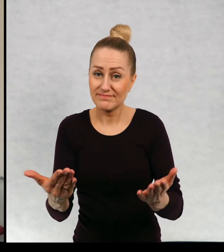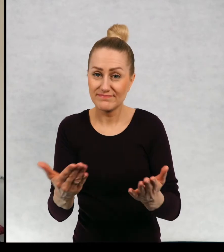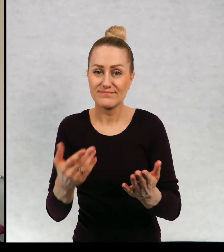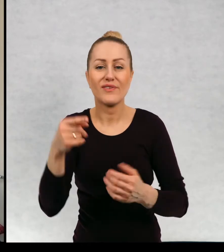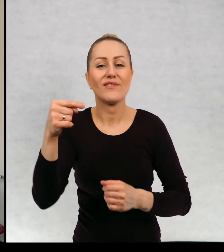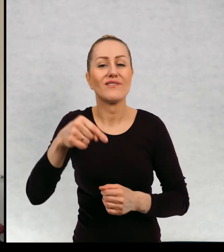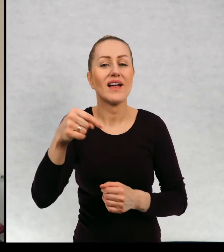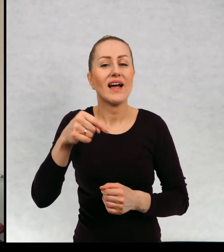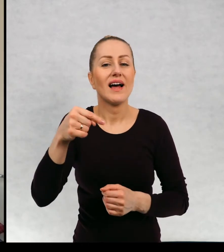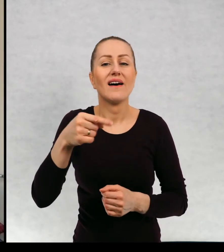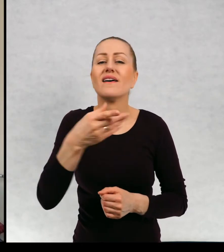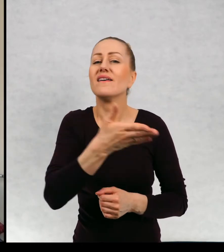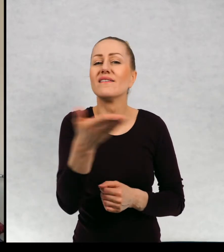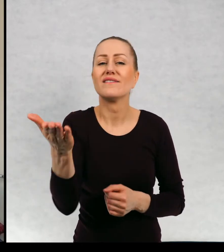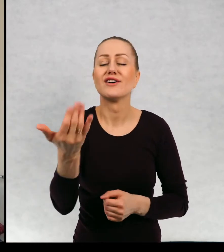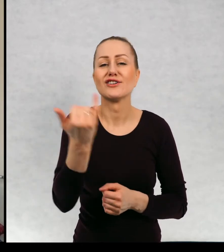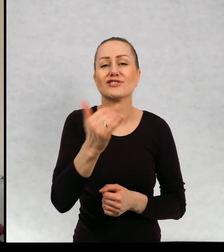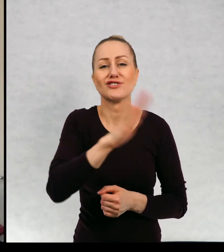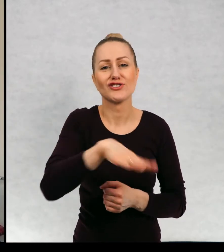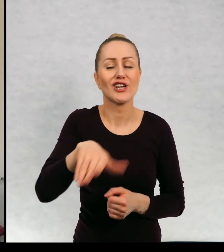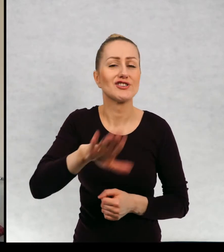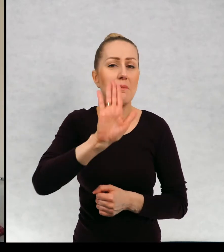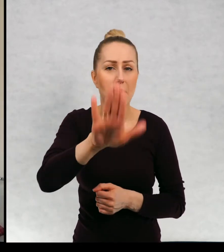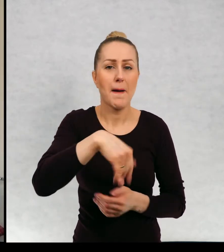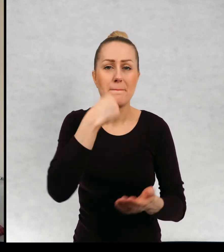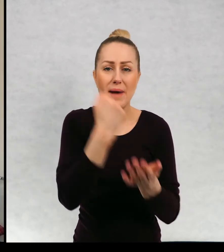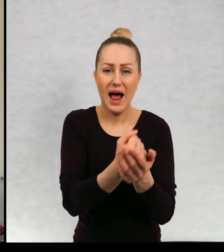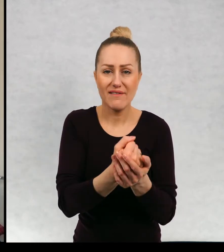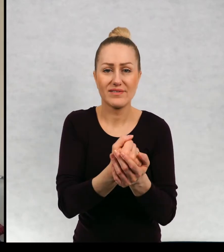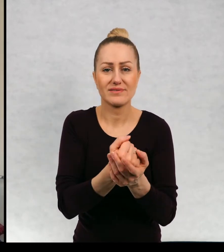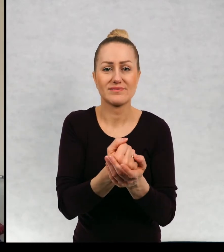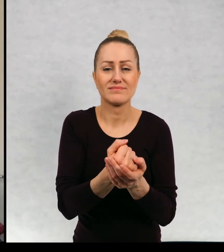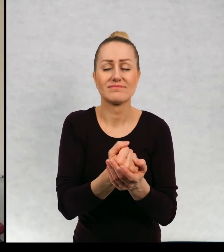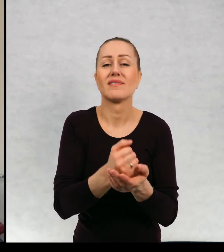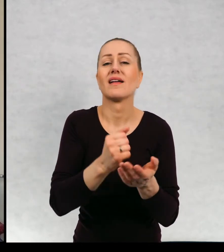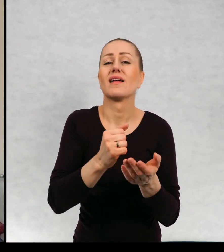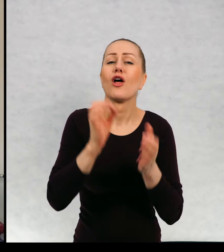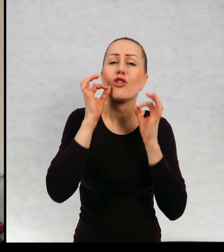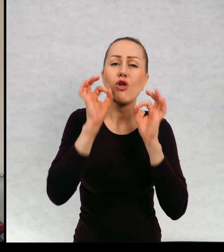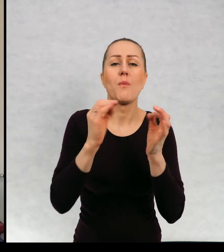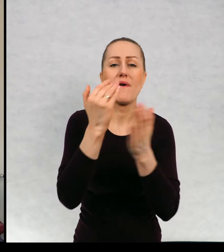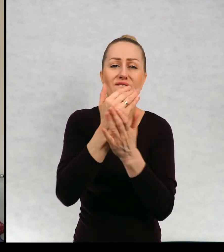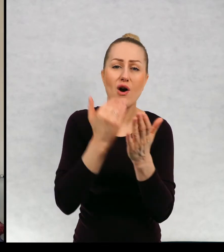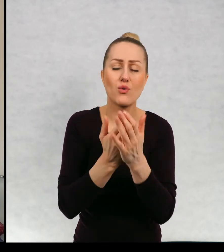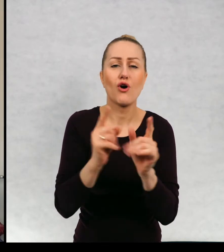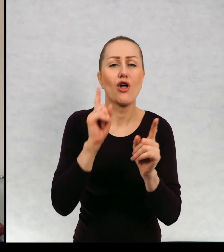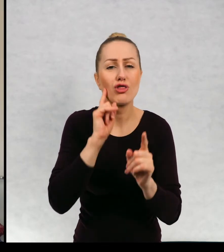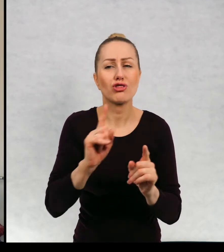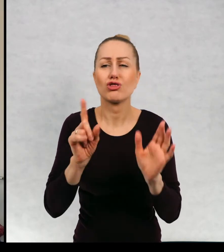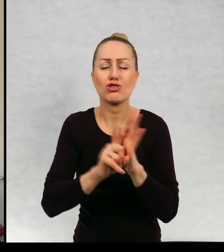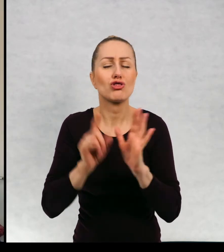i to jest macie prawo do na przykład właściwych warunków i godnego